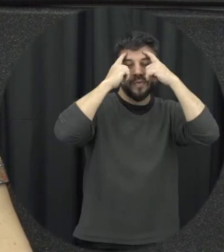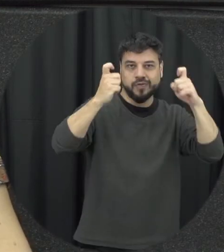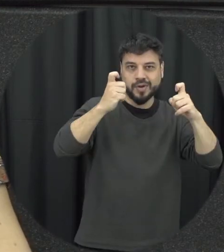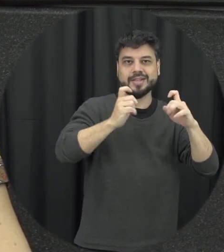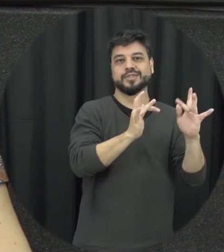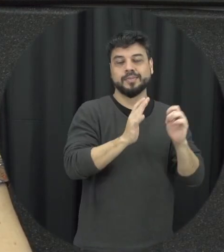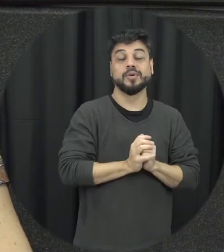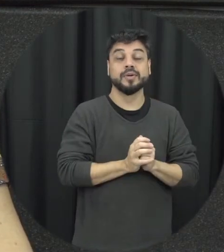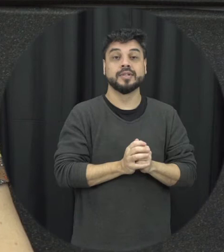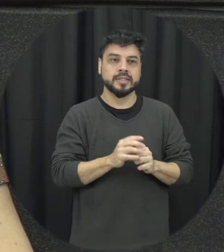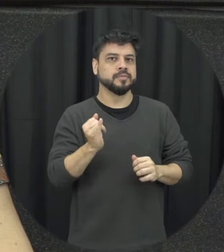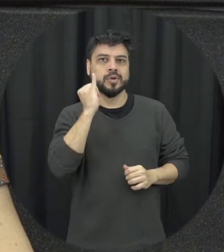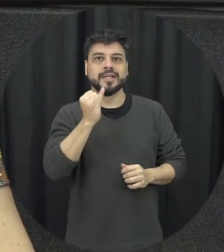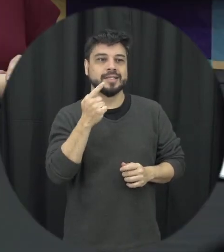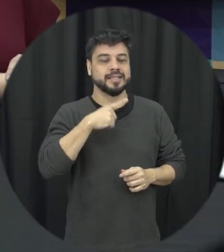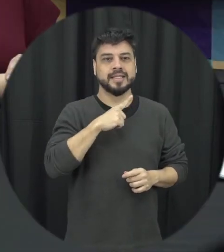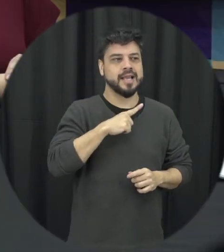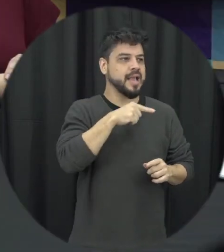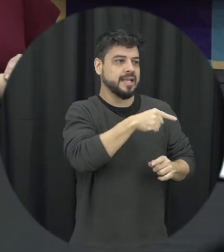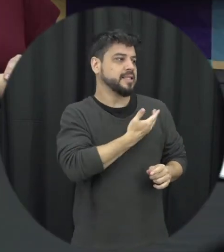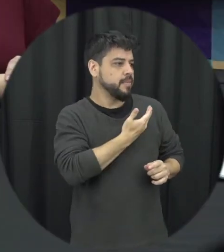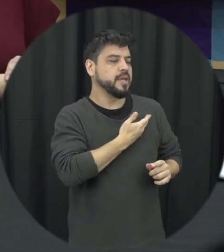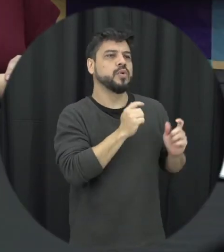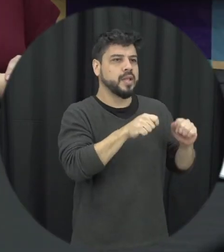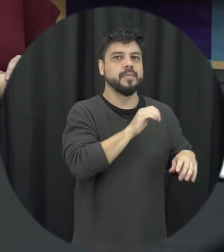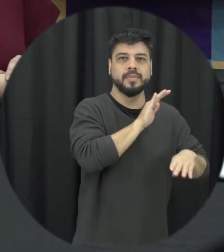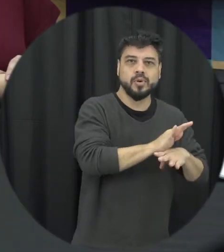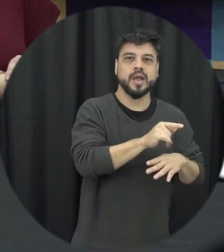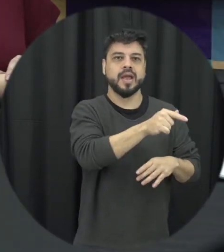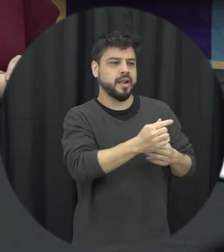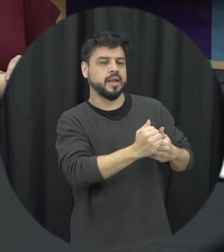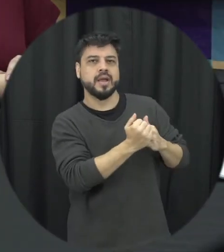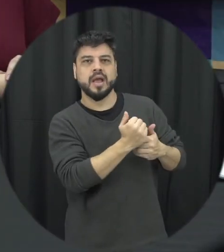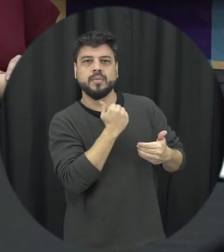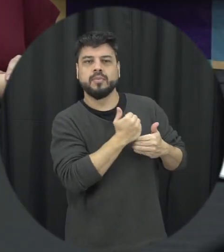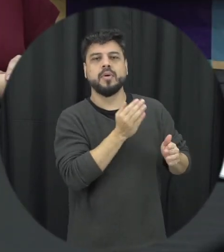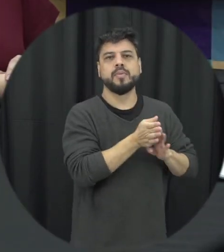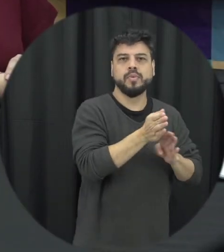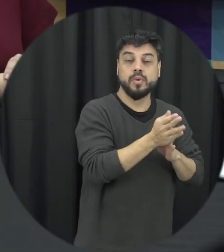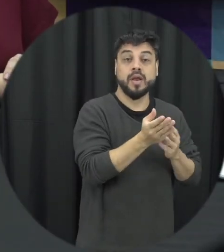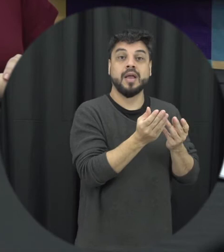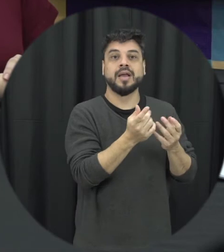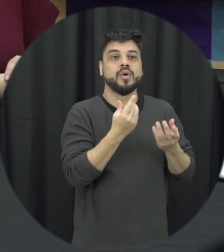então foi muito importante identificar sei quem são os amigos é a qualidade dessa amizade